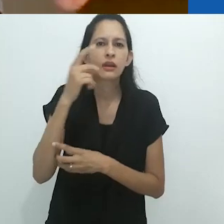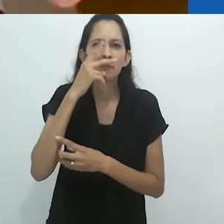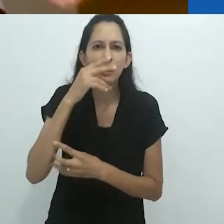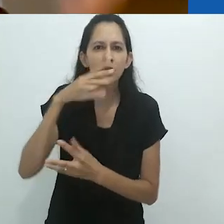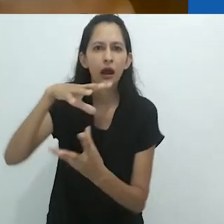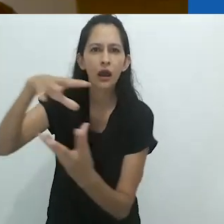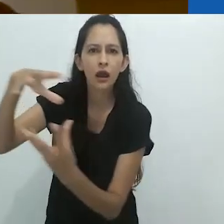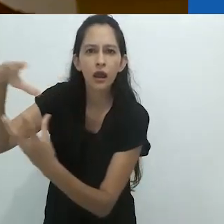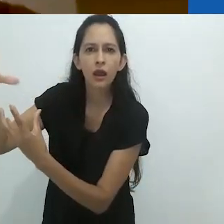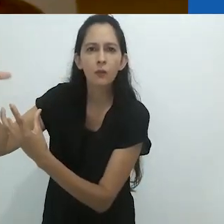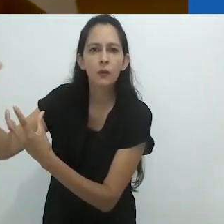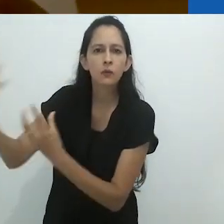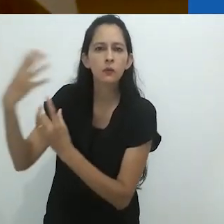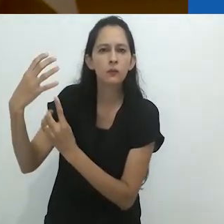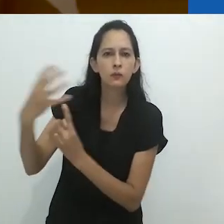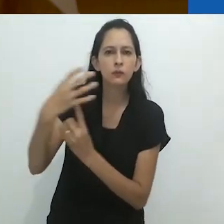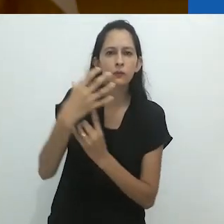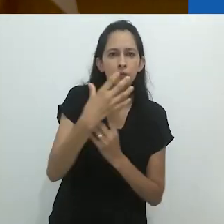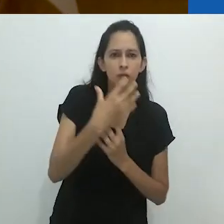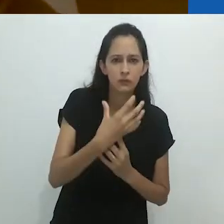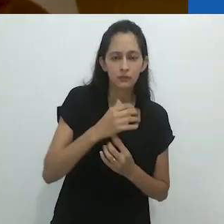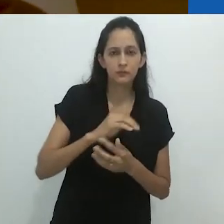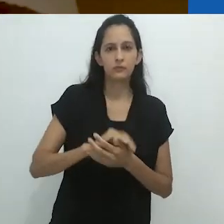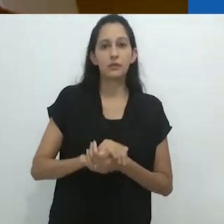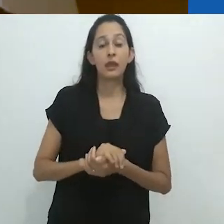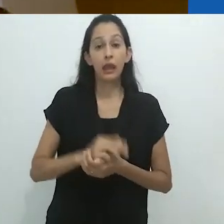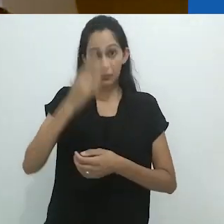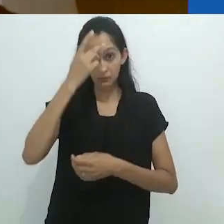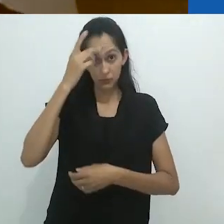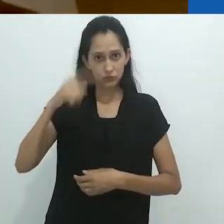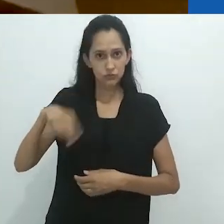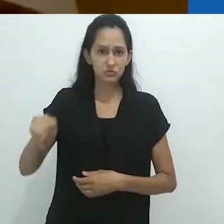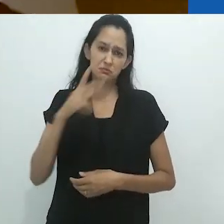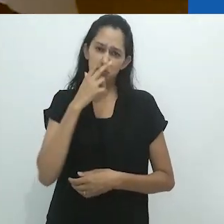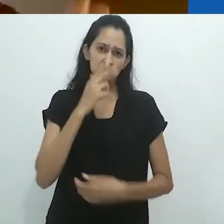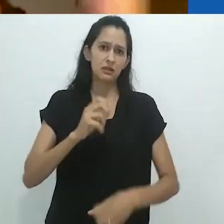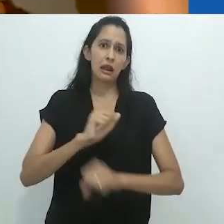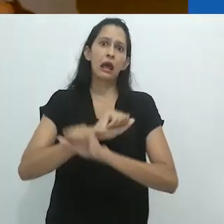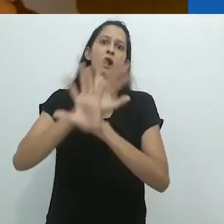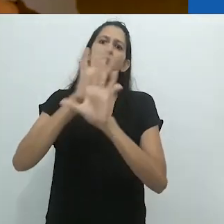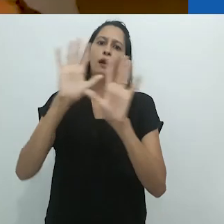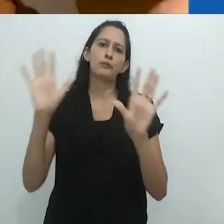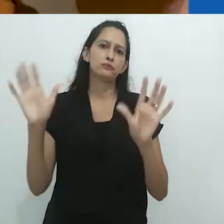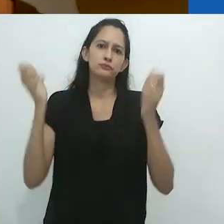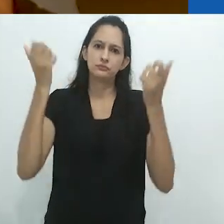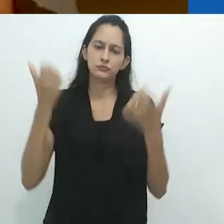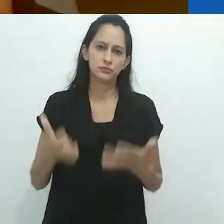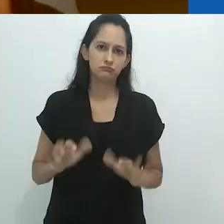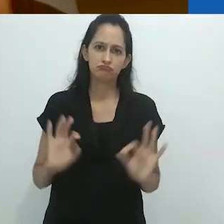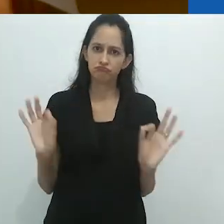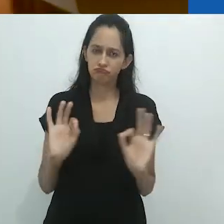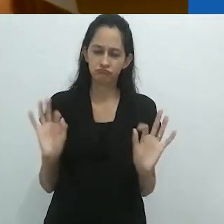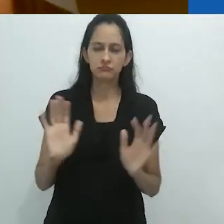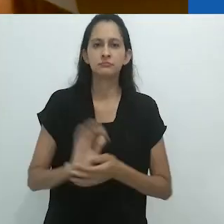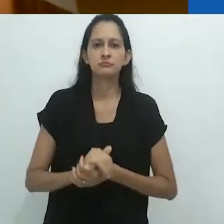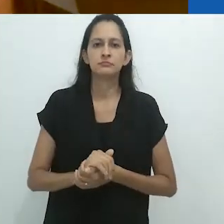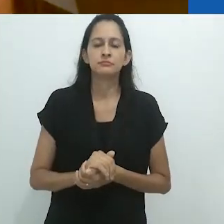dos espíritos da ayahuasca. As pessoas são